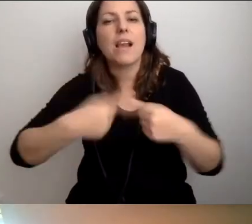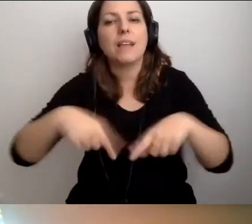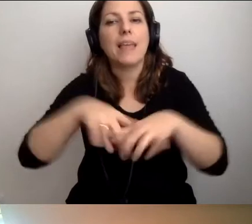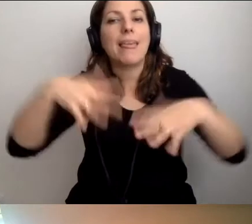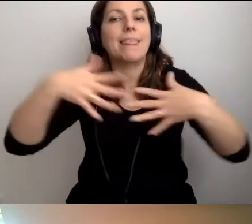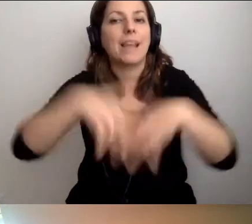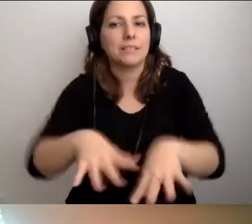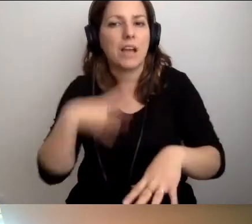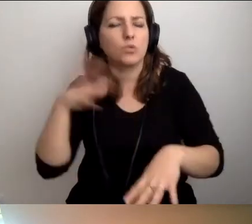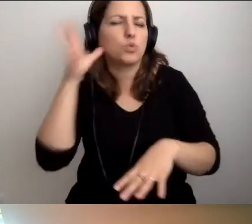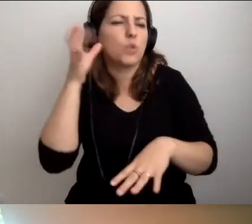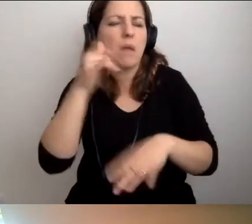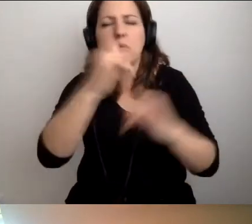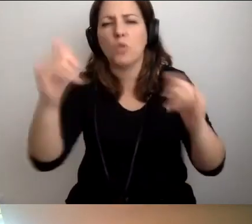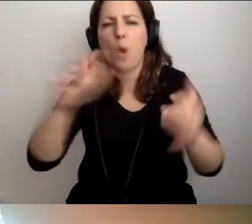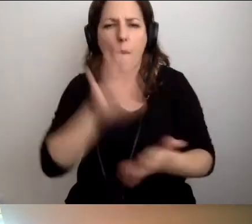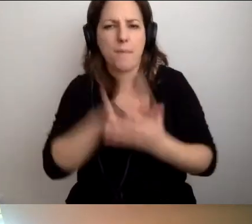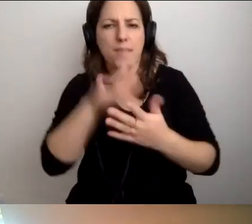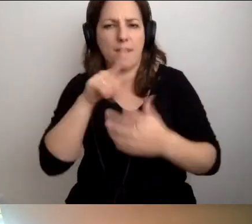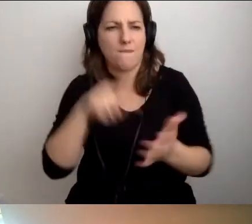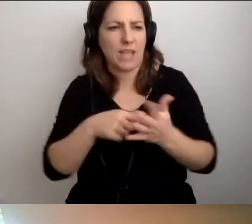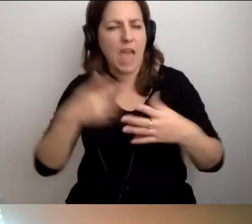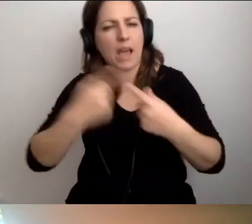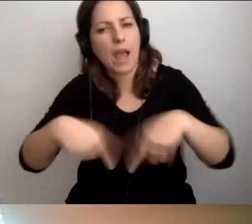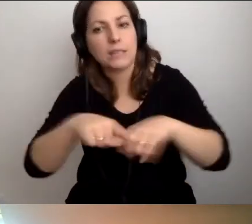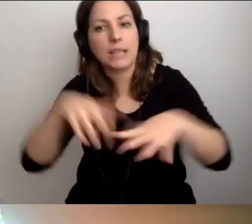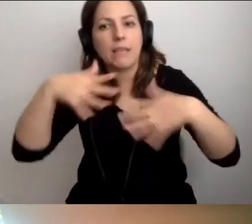Słyszałem różne opinie o tych klasach. My jesteśmy zachwyceni.